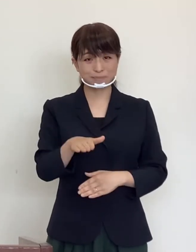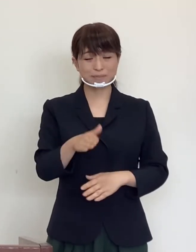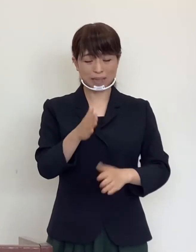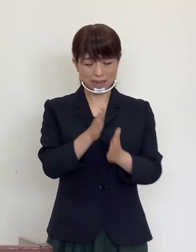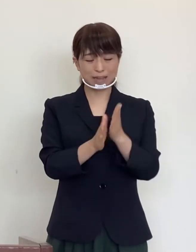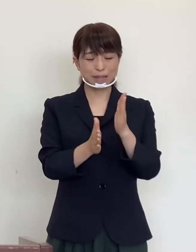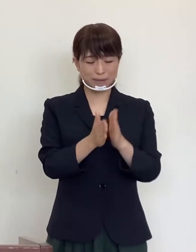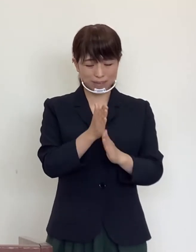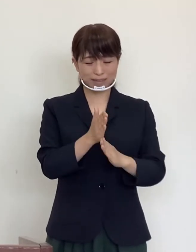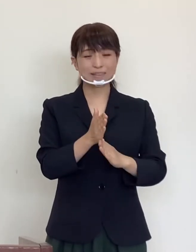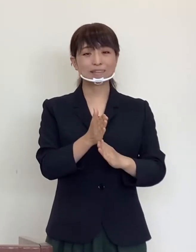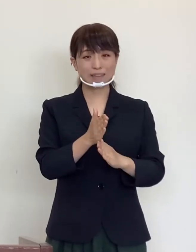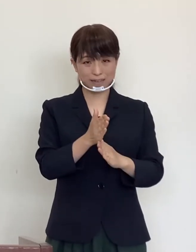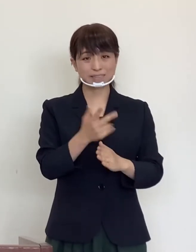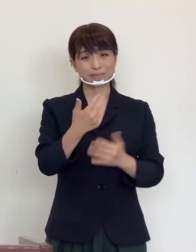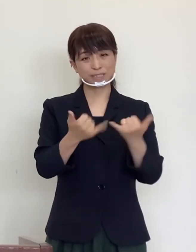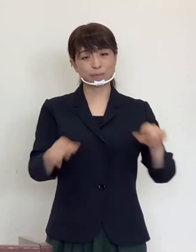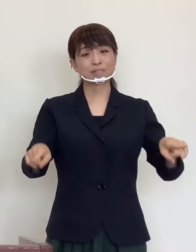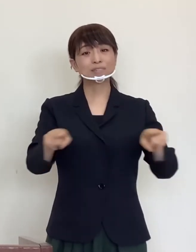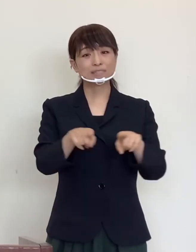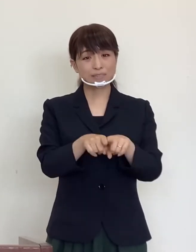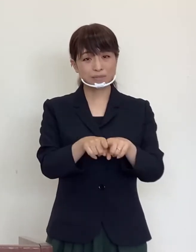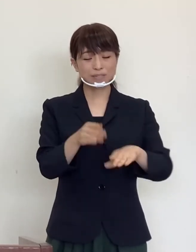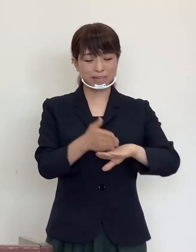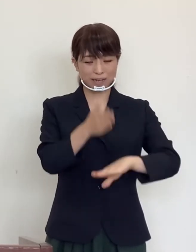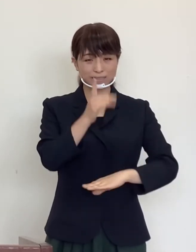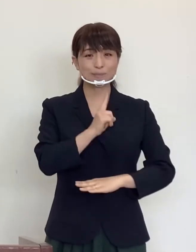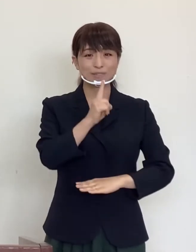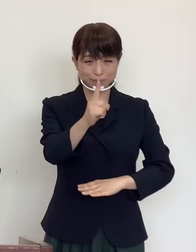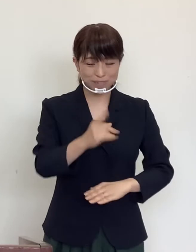市民の皆様と共に深く感謝を申し上げ ます。 ありがとうござい ます